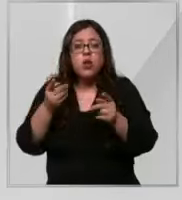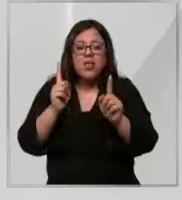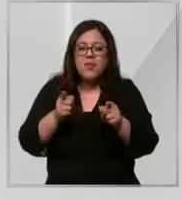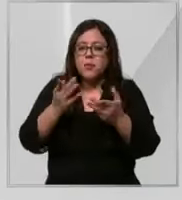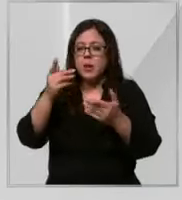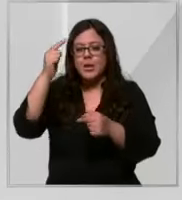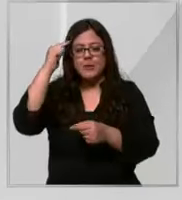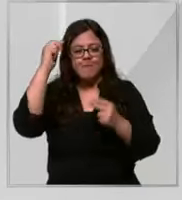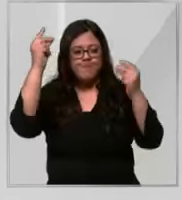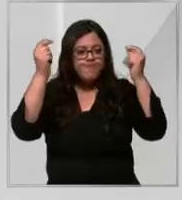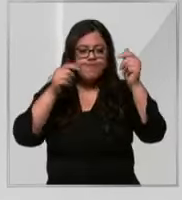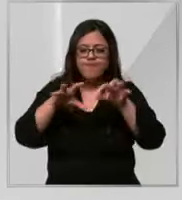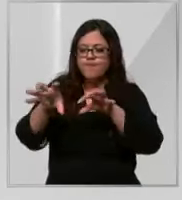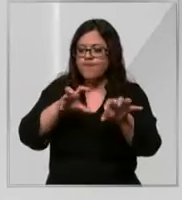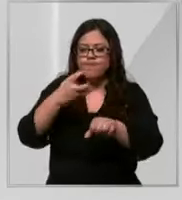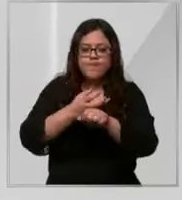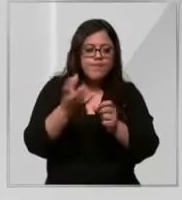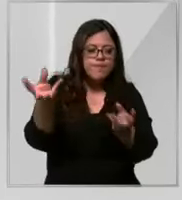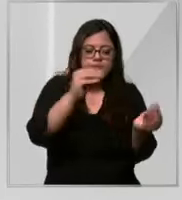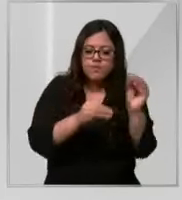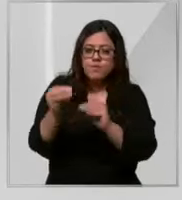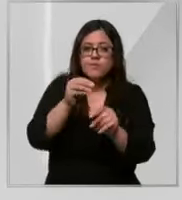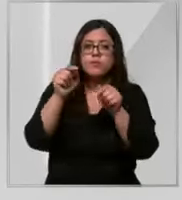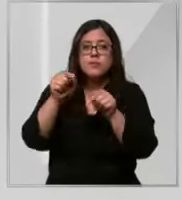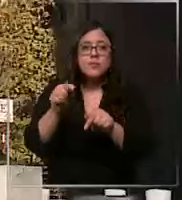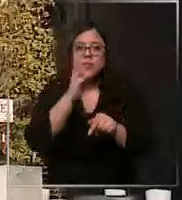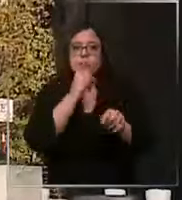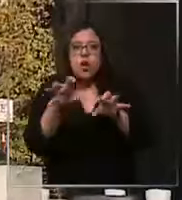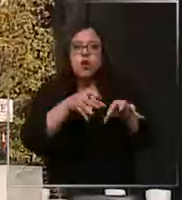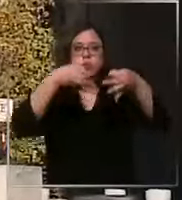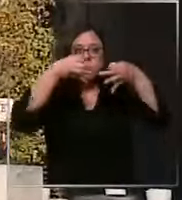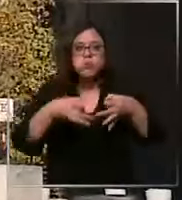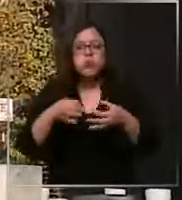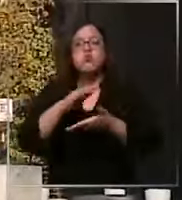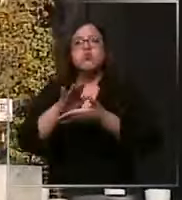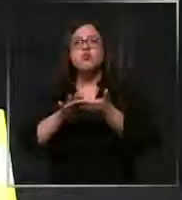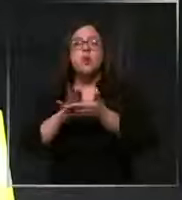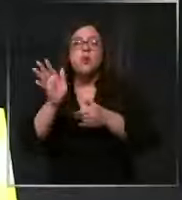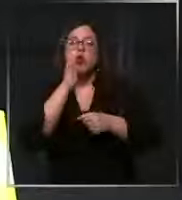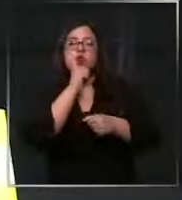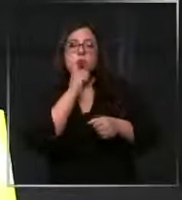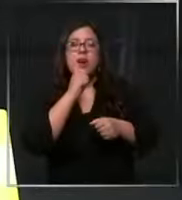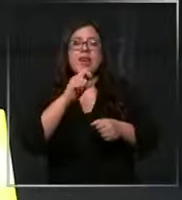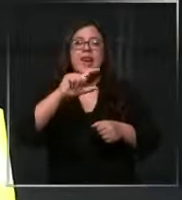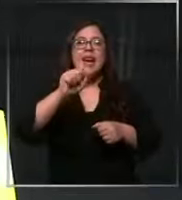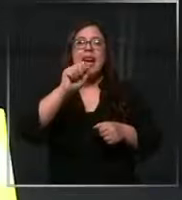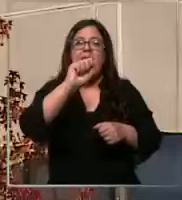con las cosas que tenemos ya que lo ideal no hay ejemplo no tenemos gasas largas Hay pocas